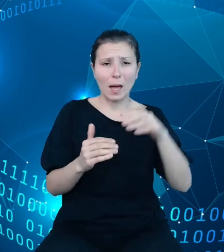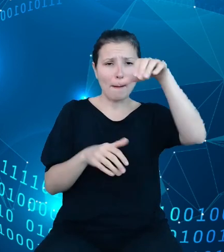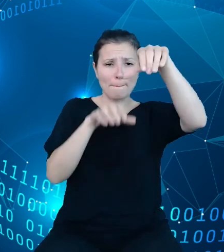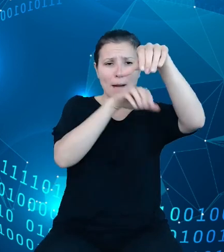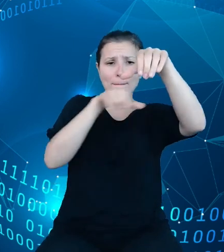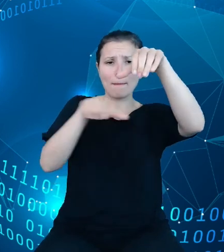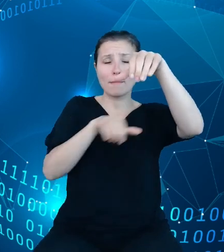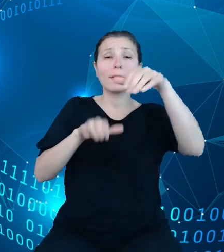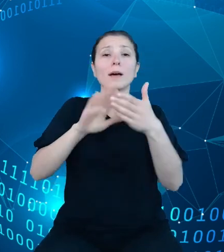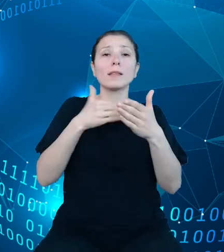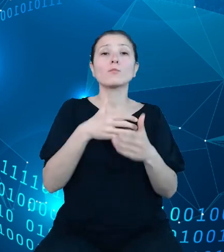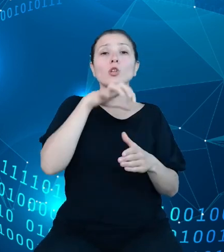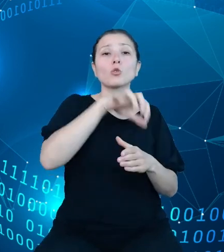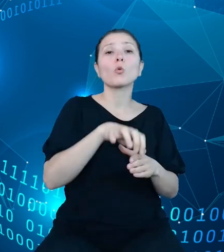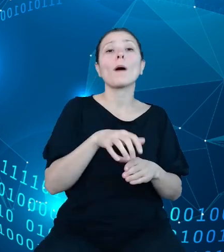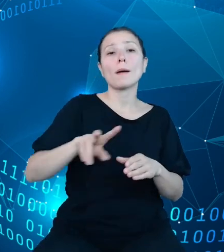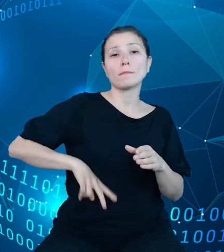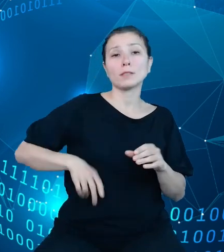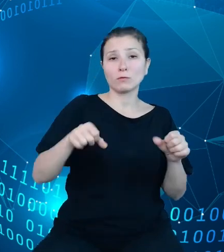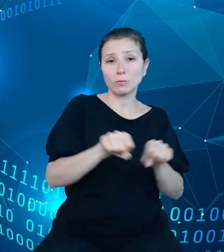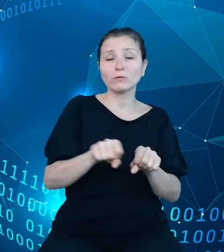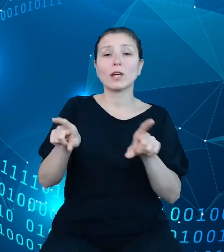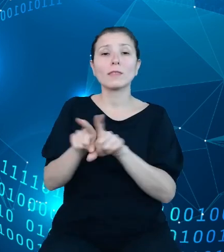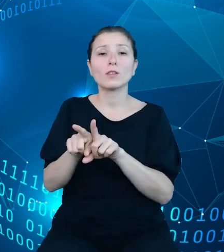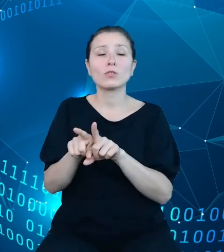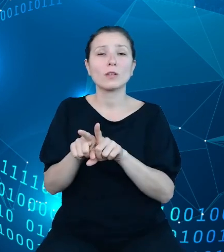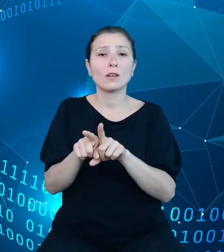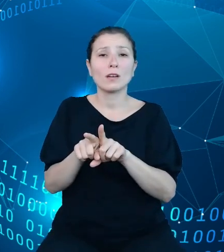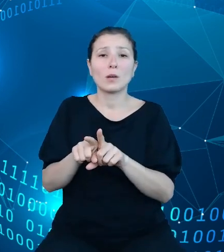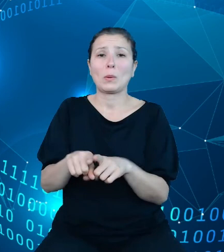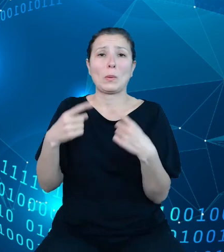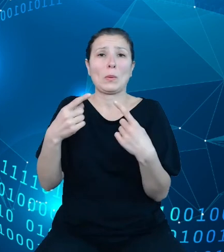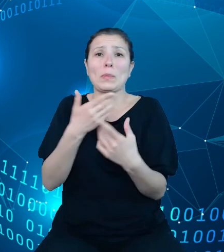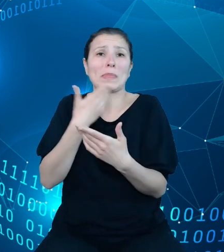Sprawiedliwości, jak i w zasadzie braku hierarchii, na tym grafie będzie to